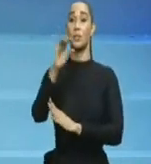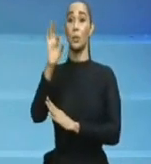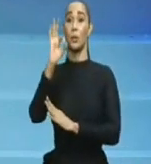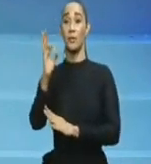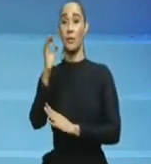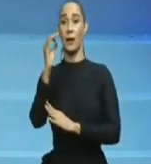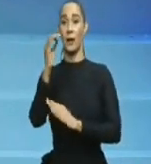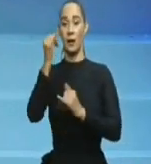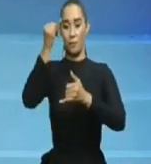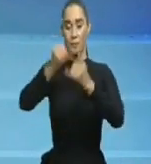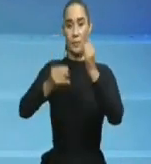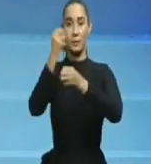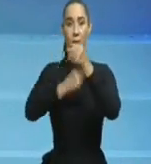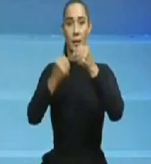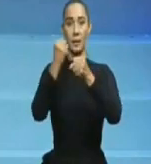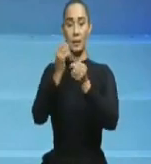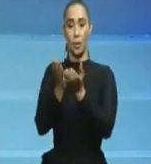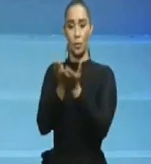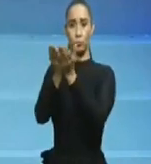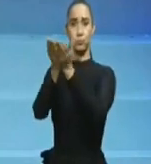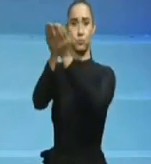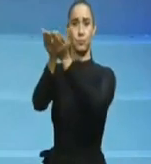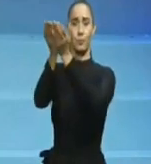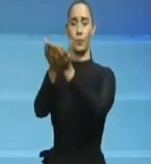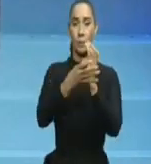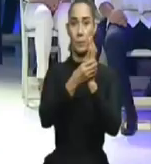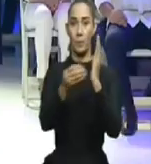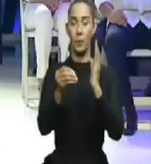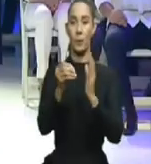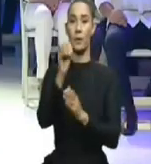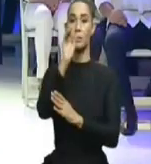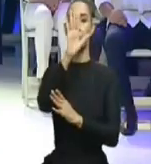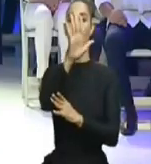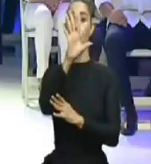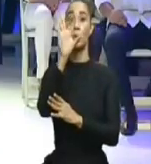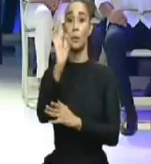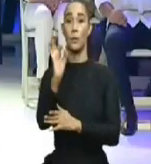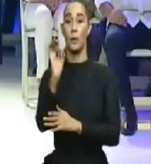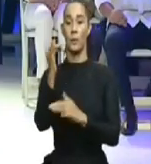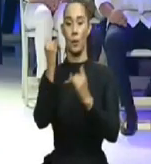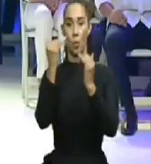campaña electoral, no había pandemia, por lo que hubo que reprogramar lo prometido,